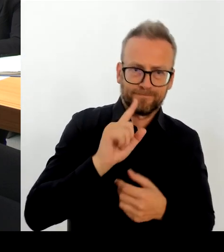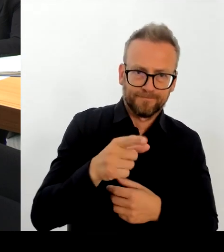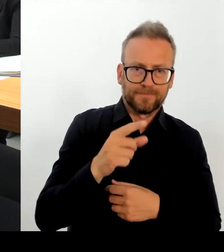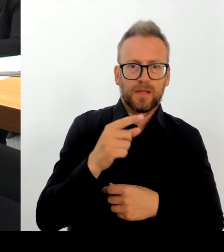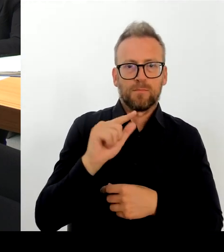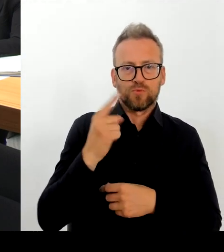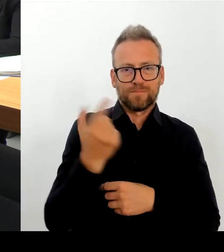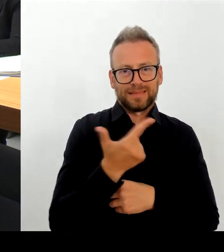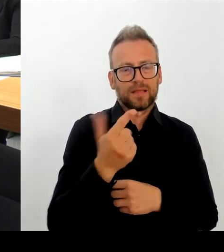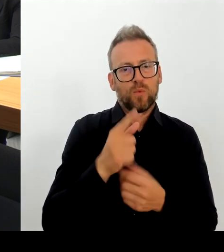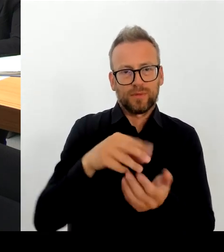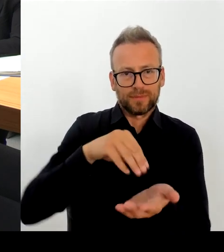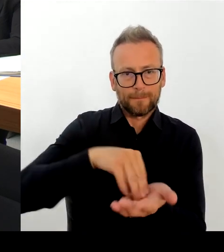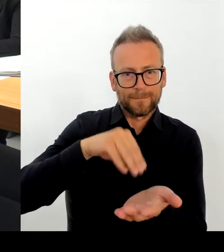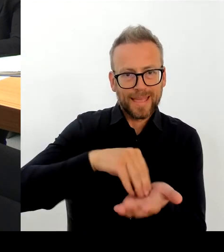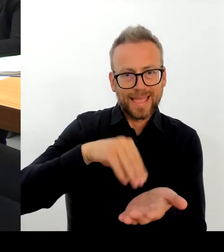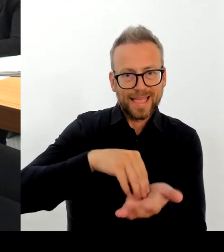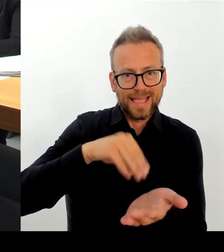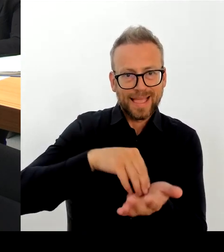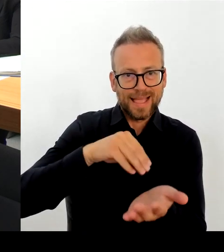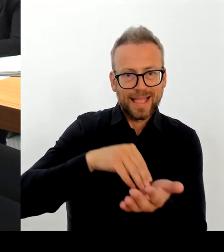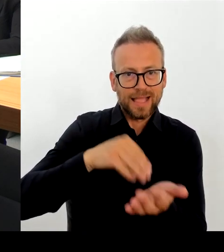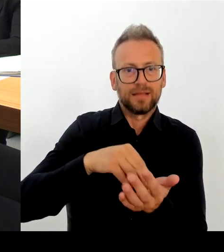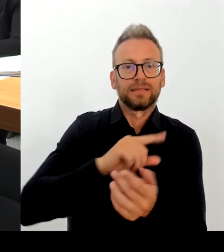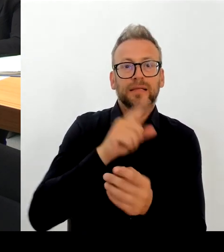miteinander besprechen. Ich bin auch sehr gespannt,